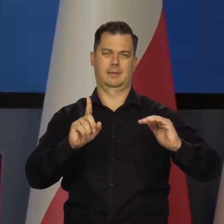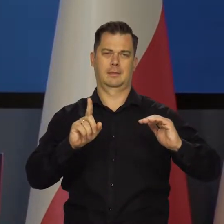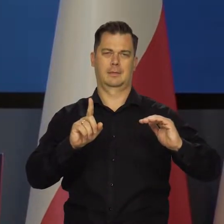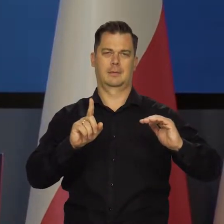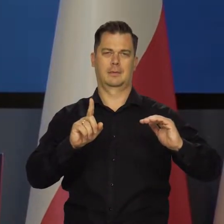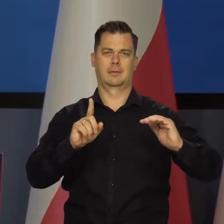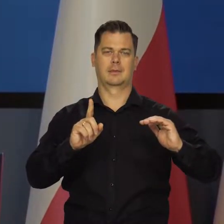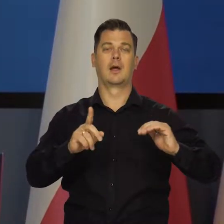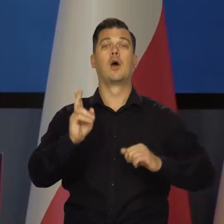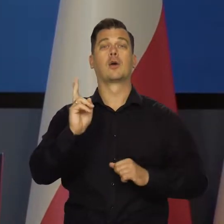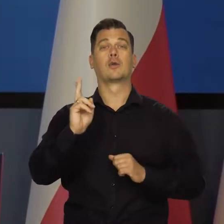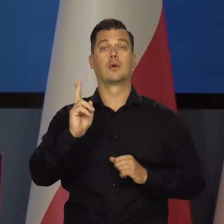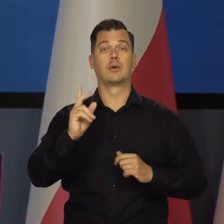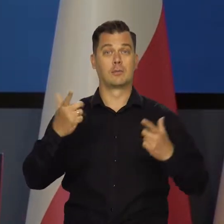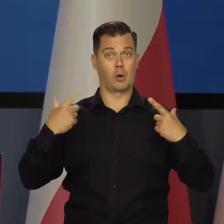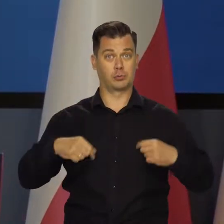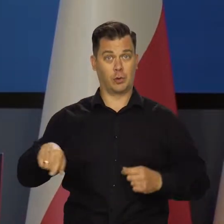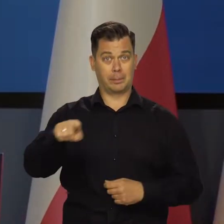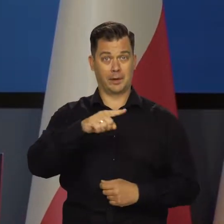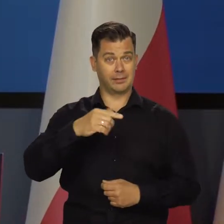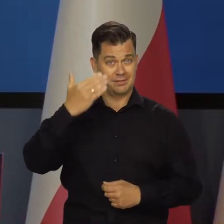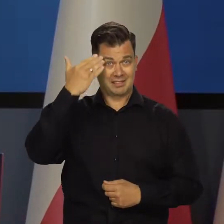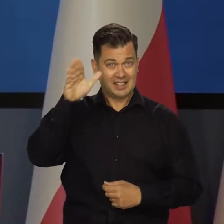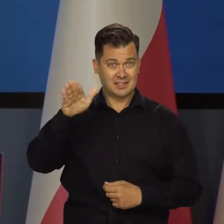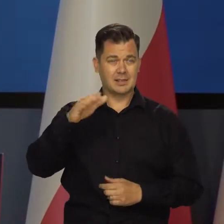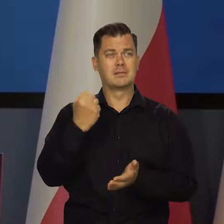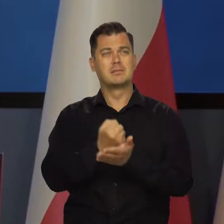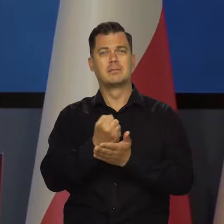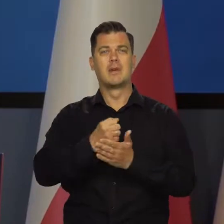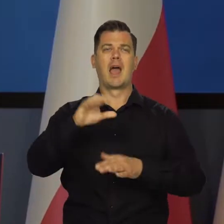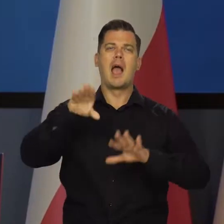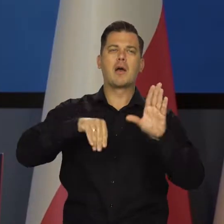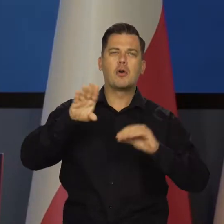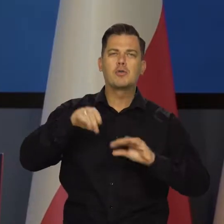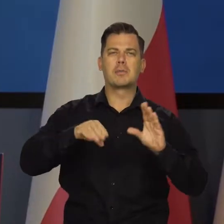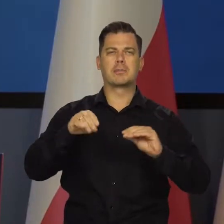Osoby nieobeznane jakoś z żargonem ekonomicznym